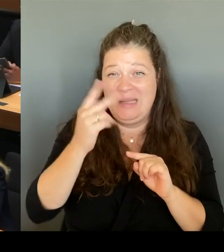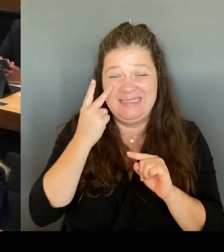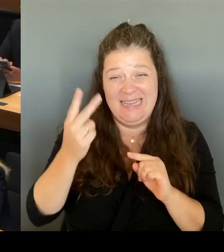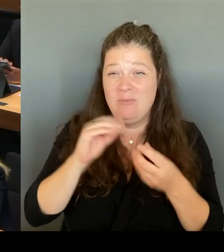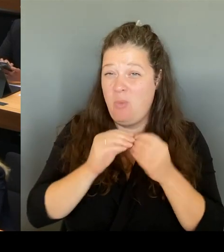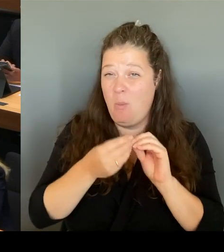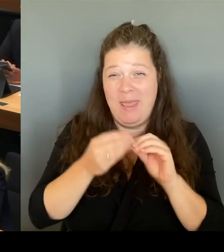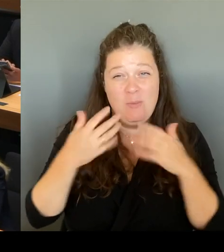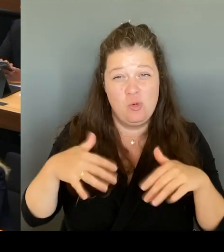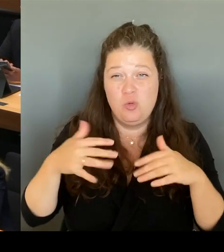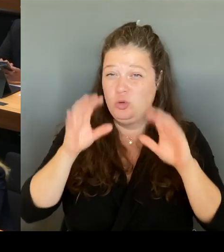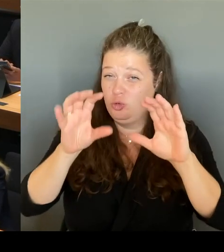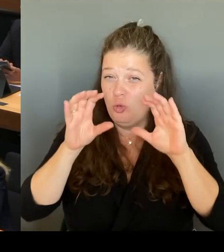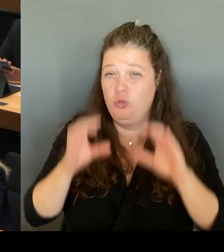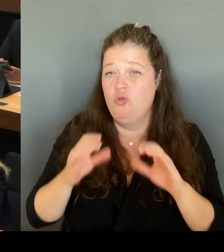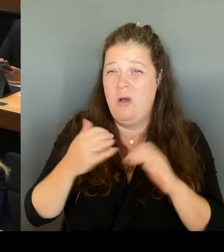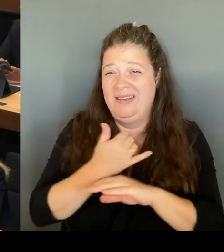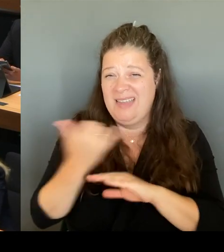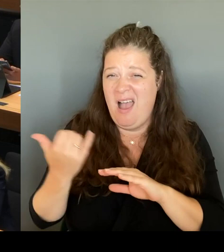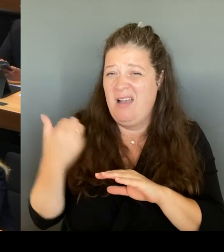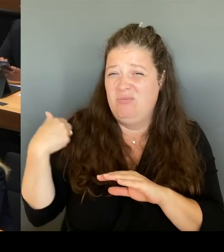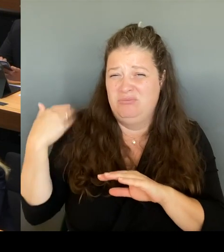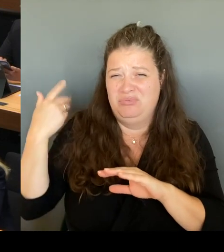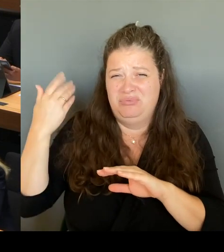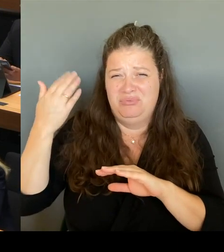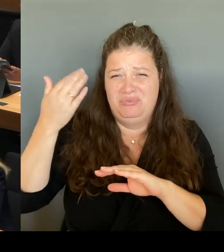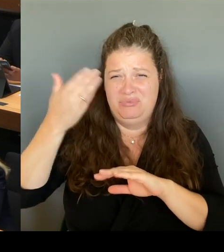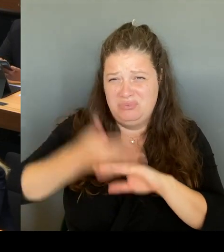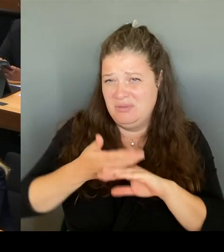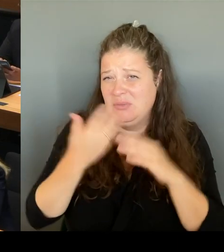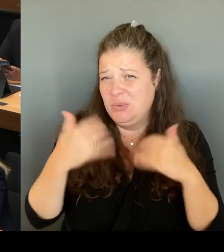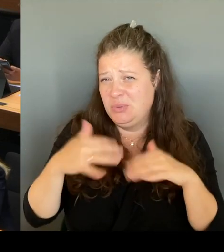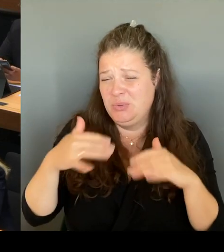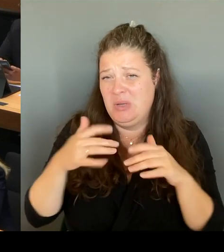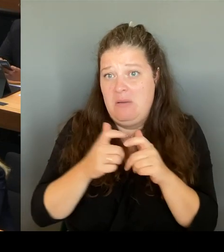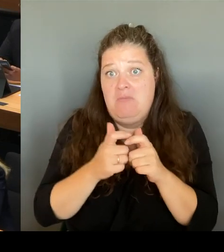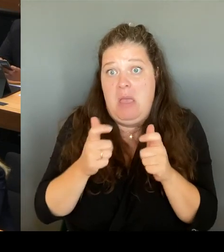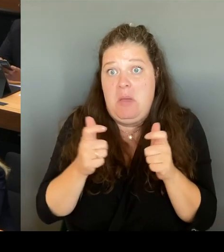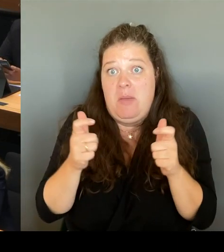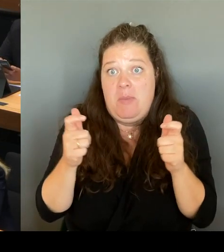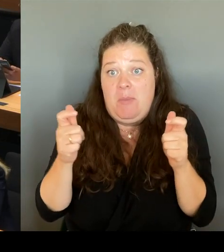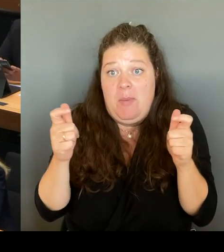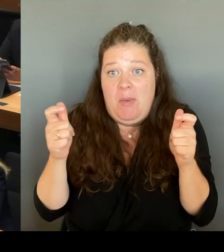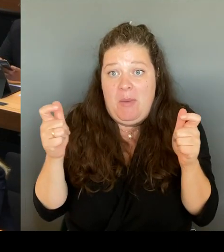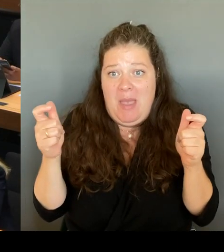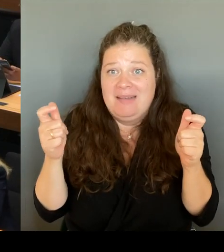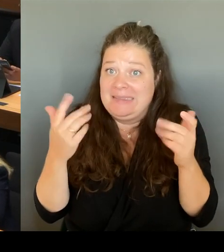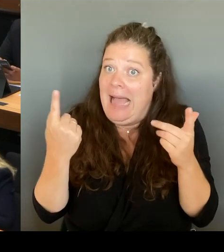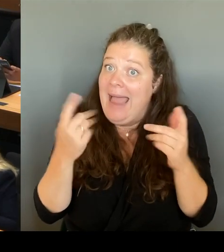Problem behebt, sondern wir brauchen ganz viele kleine Stellschrauben. Und darum geht es jetzt, diese Stellschrauben zu identifizieren und